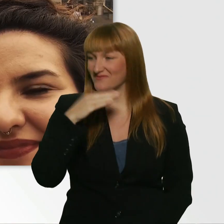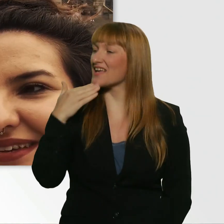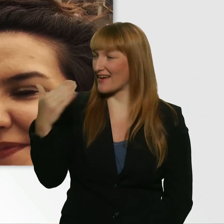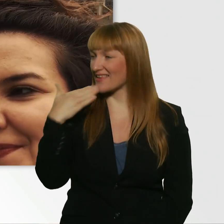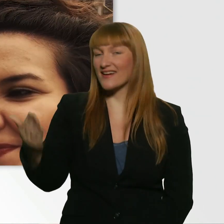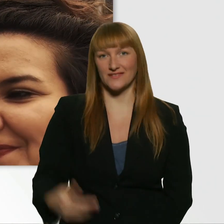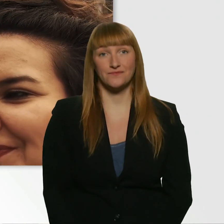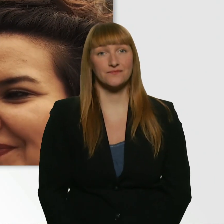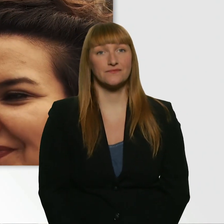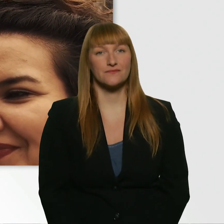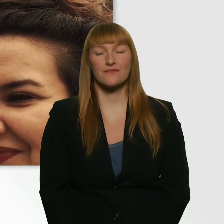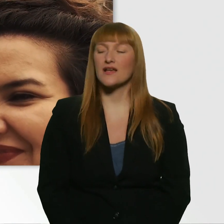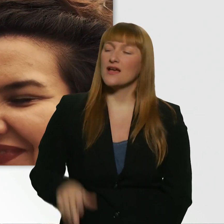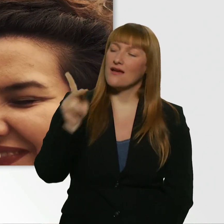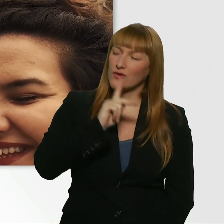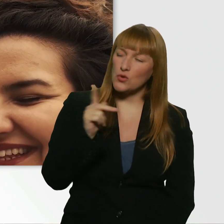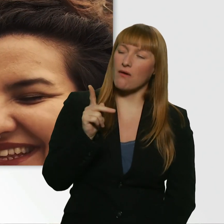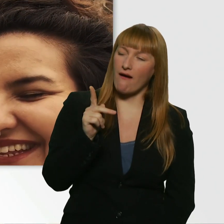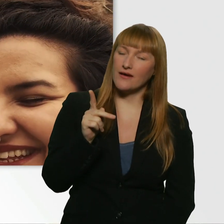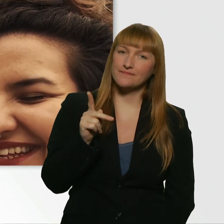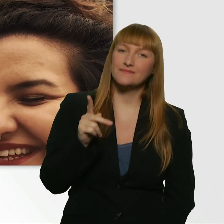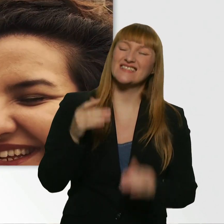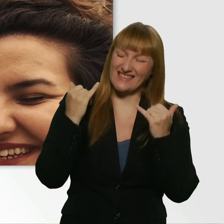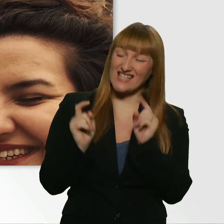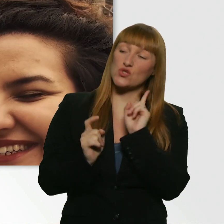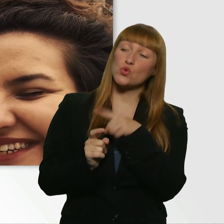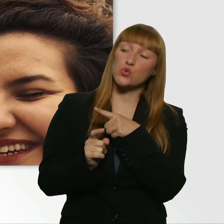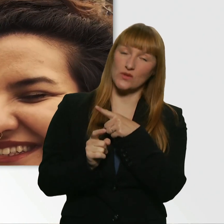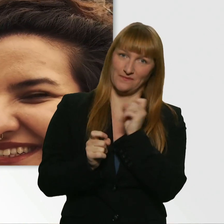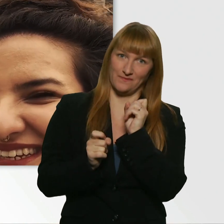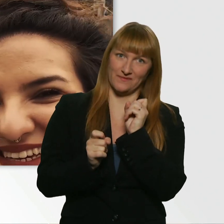Kübra, wir können jetzt noch drumherum reden, aber jetzt bist du dran. Du bist jetzt dran.